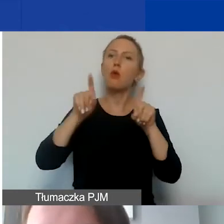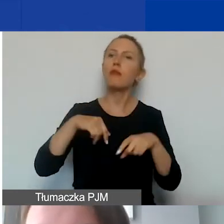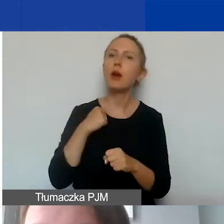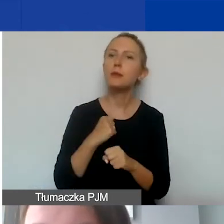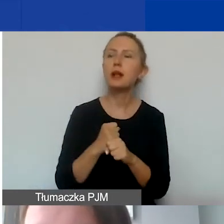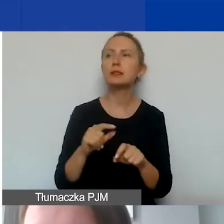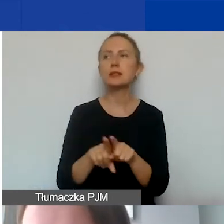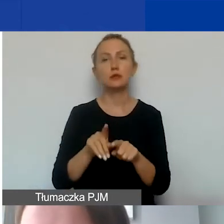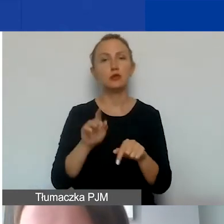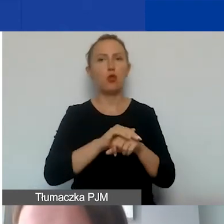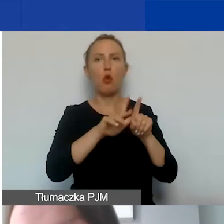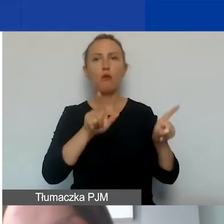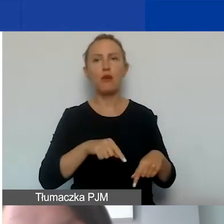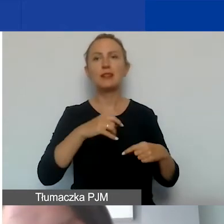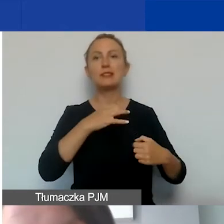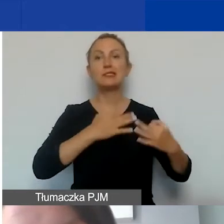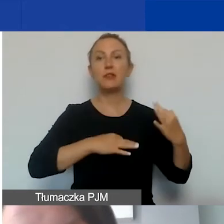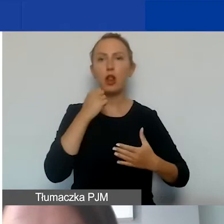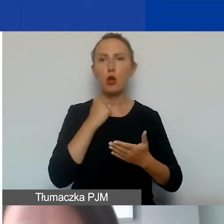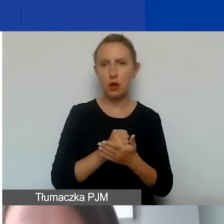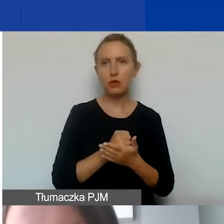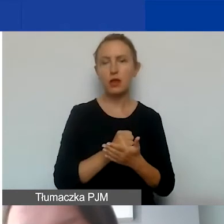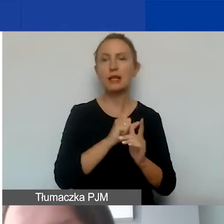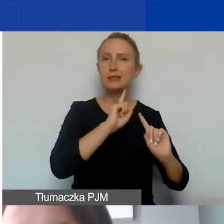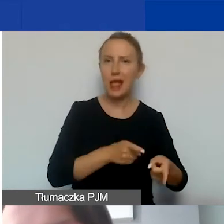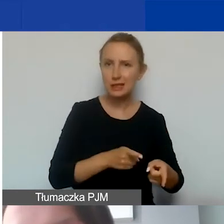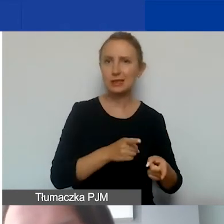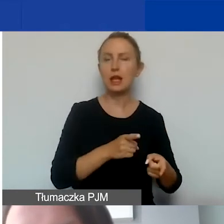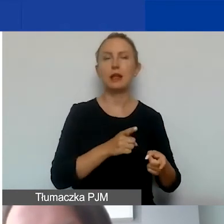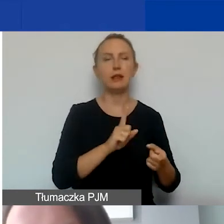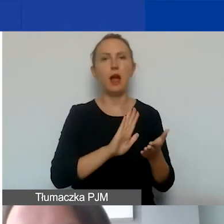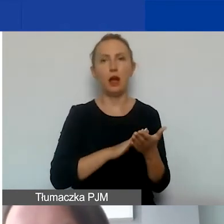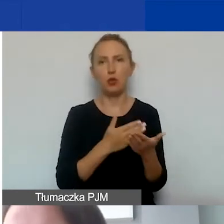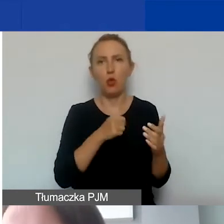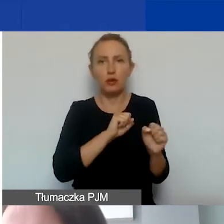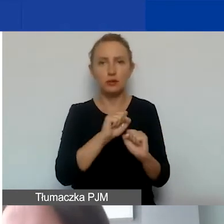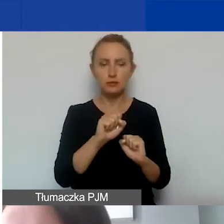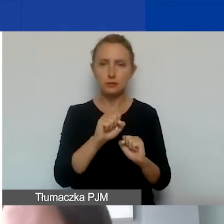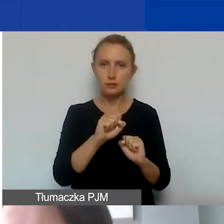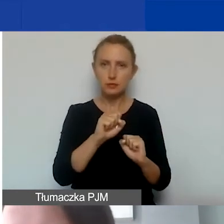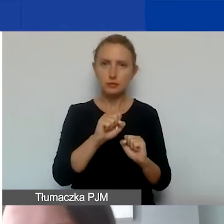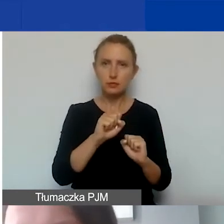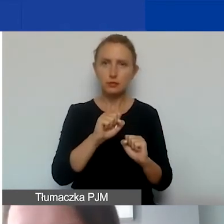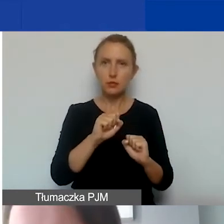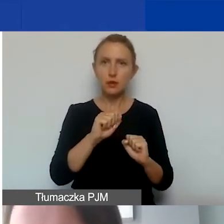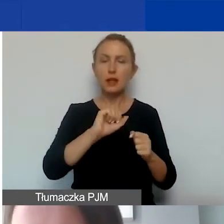jak i umowy cywilnoprawne. Chodzi o umowy-zlecenia, takie, które stanowią swoisty ekwiwalent umowę o pracę.